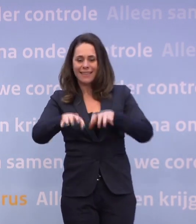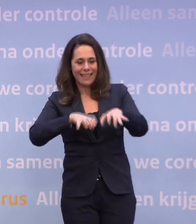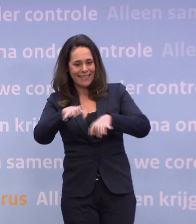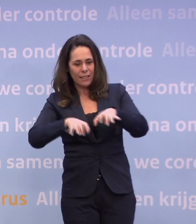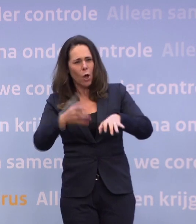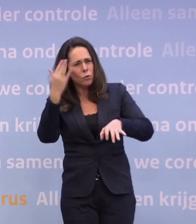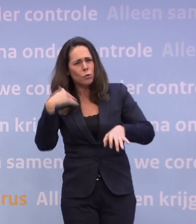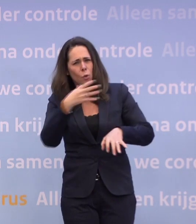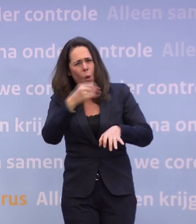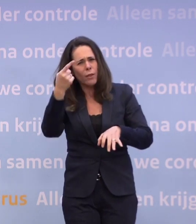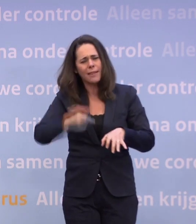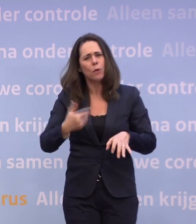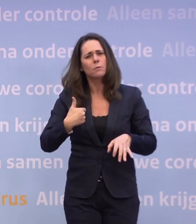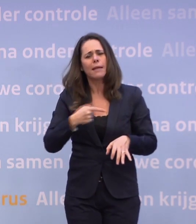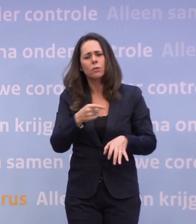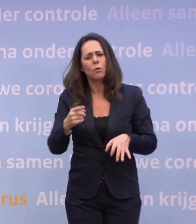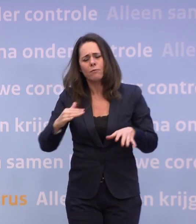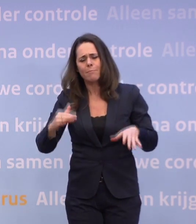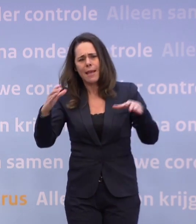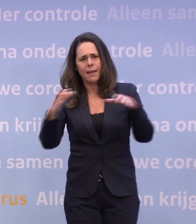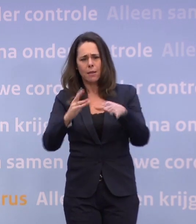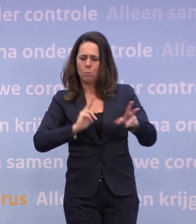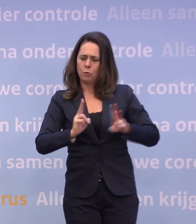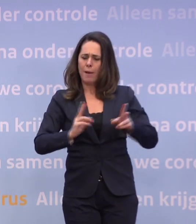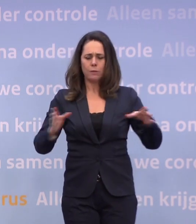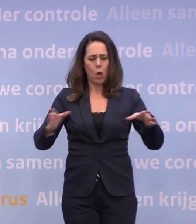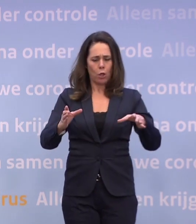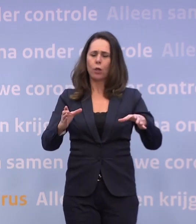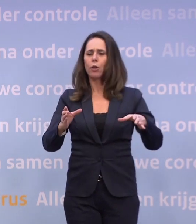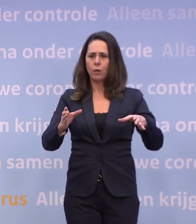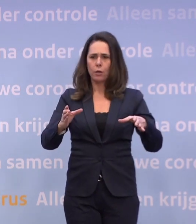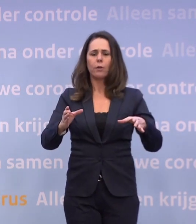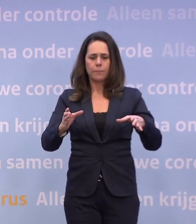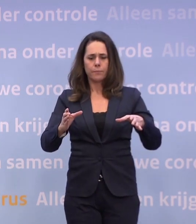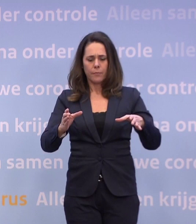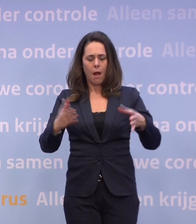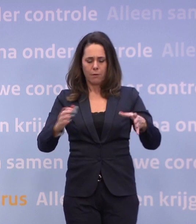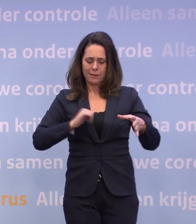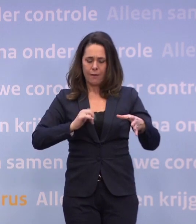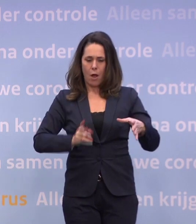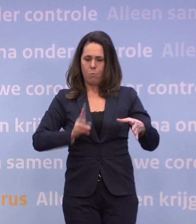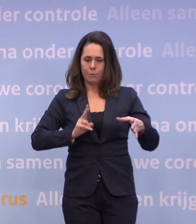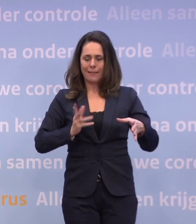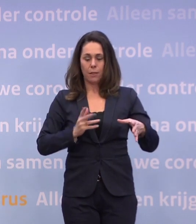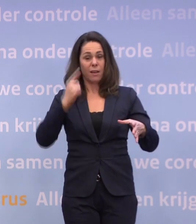...uit de groep van toen nog 100.000 of iets meer zelfs besmettelijken in Nederland... ...die dat misschien is en toch naar buiten gaat of het nog zelf niet weet...